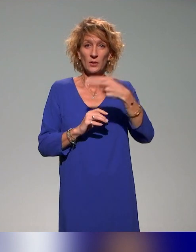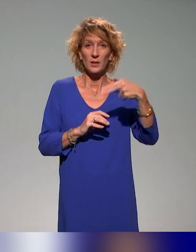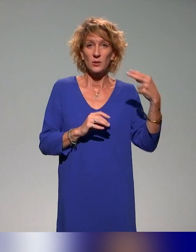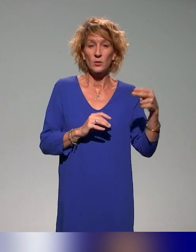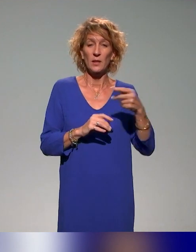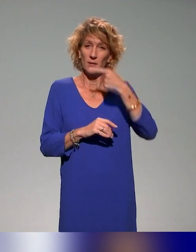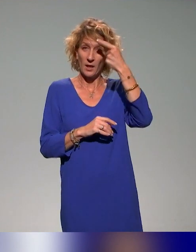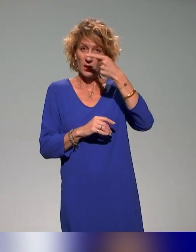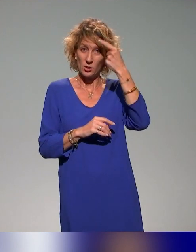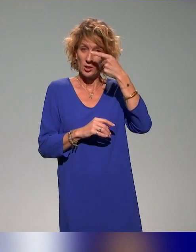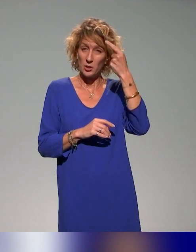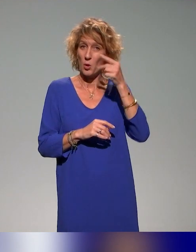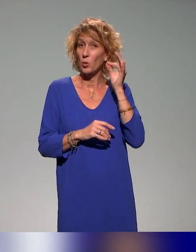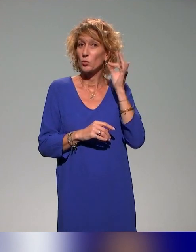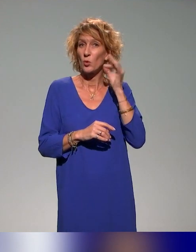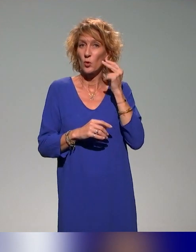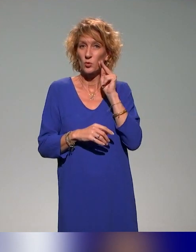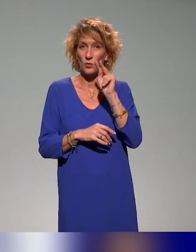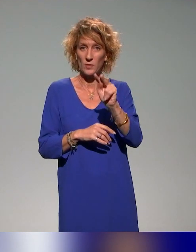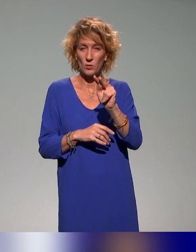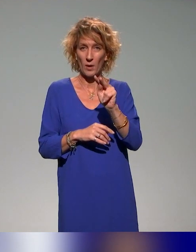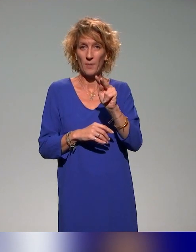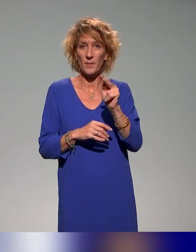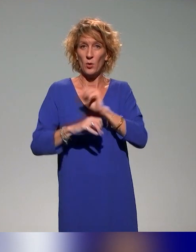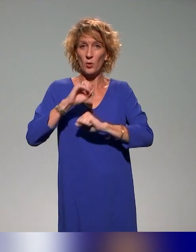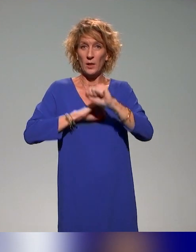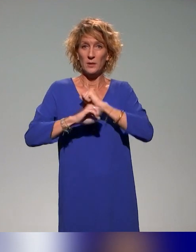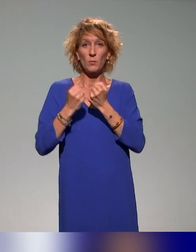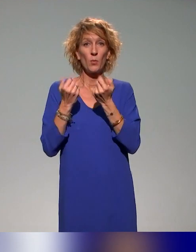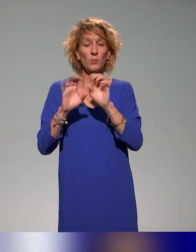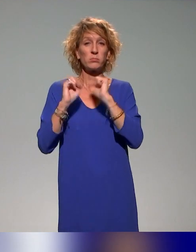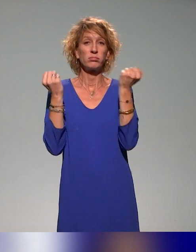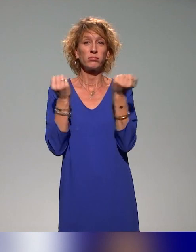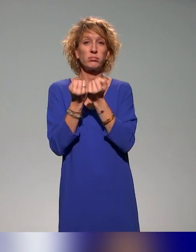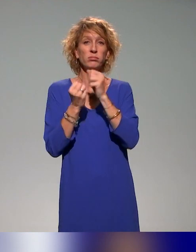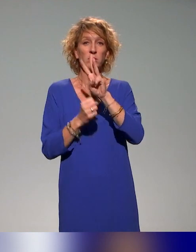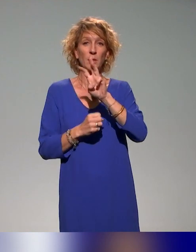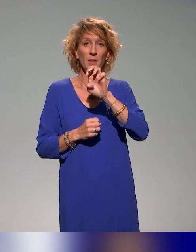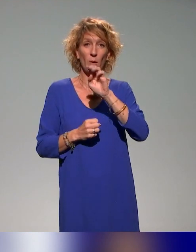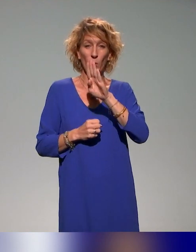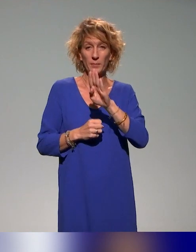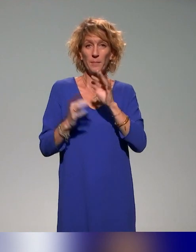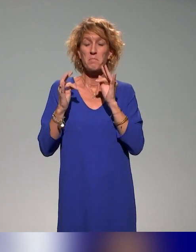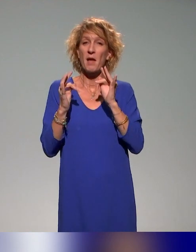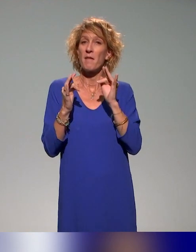on propose un webinaire de retour d'expérience qui est réservé aux